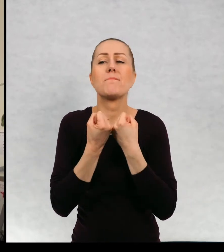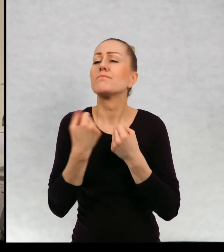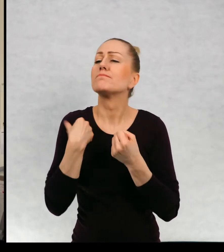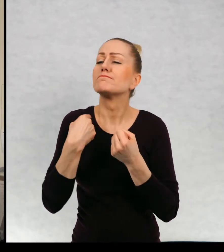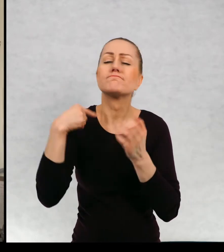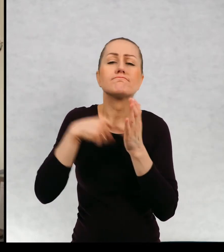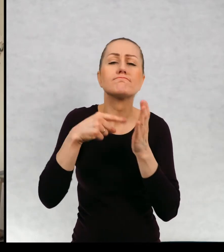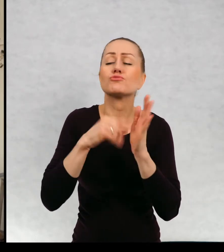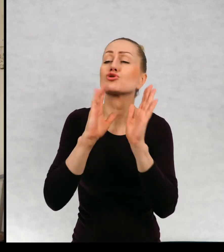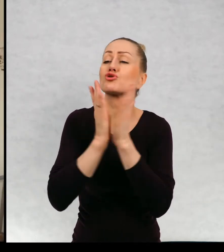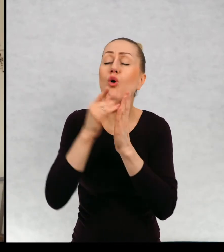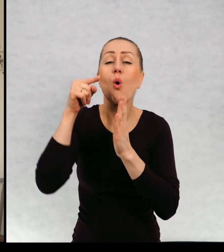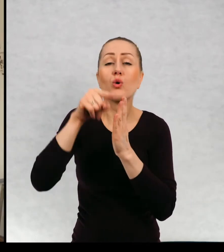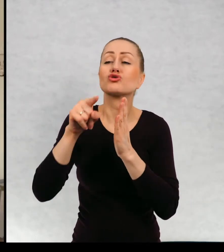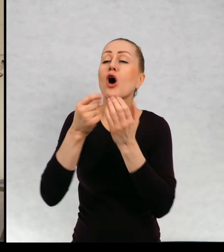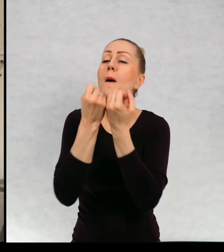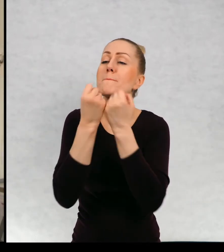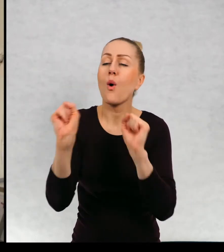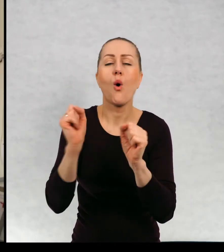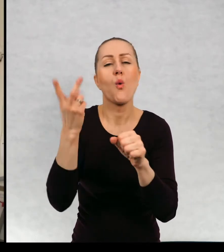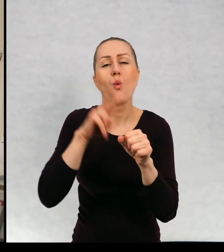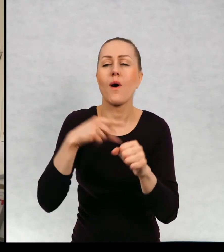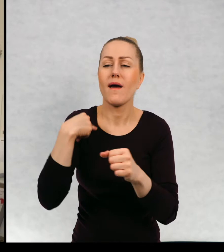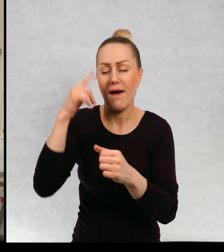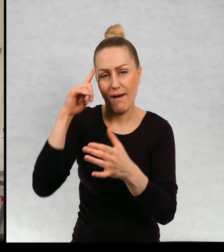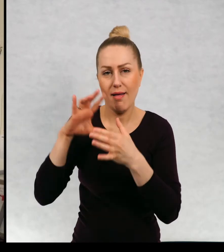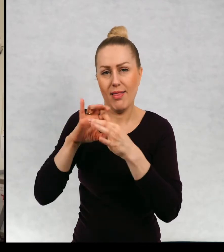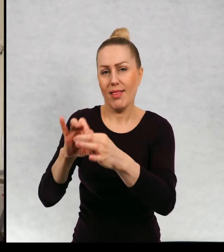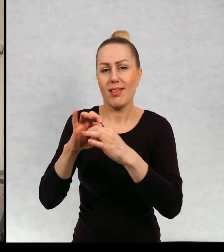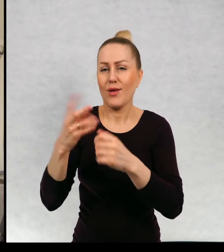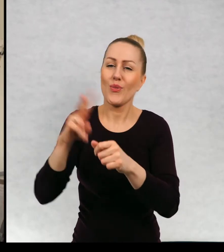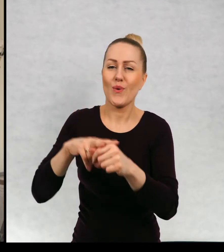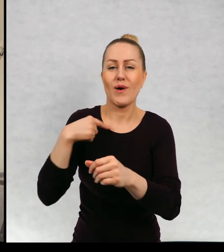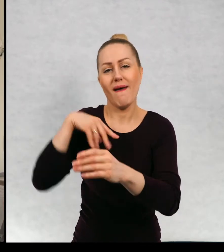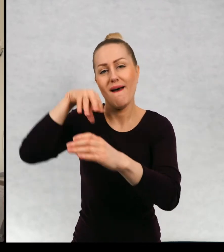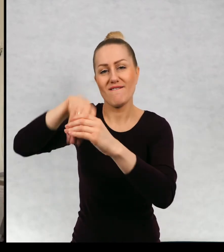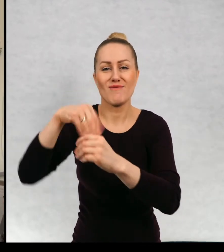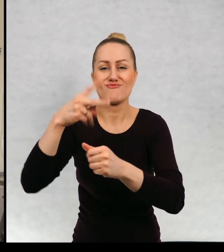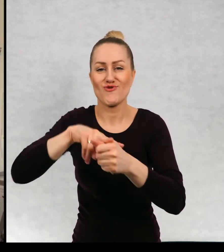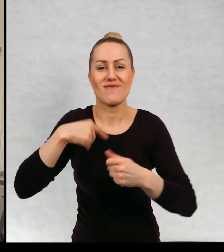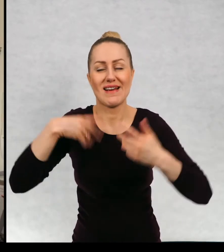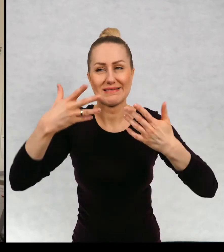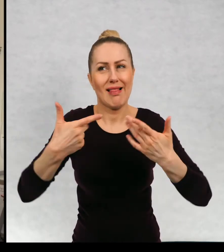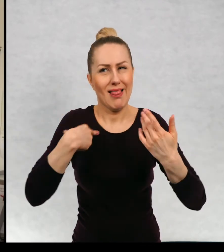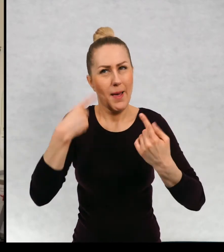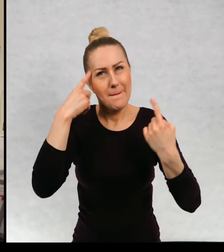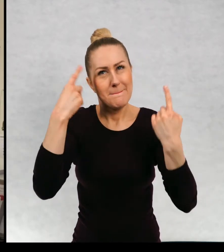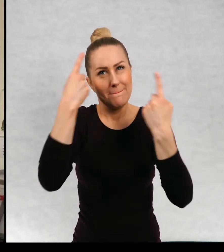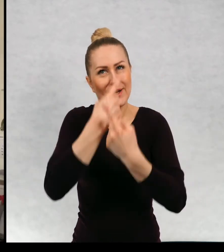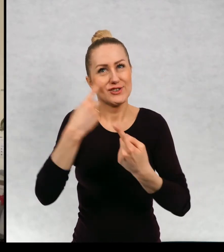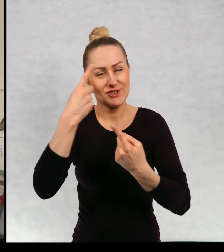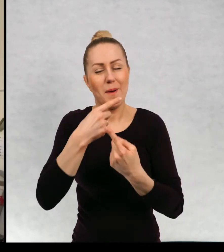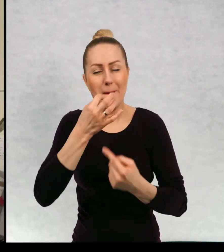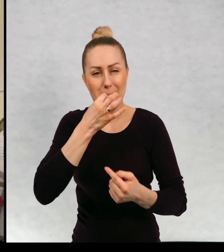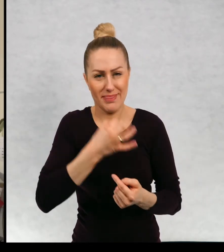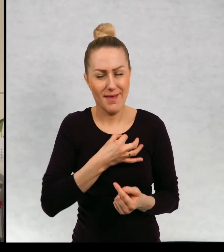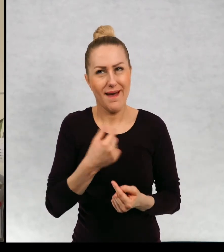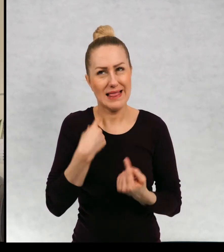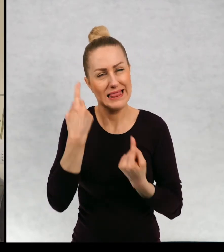swojej książki chciałaby pani być? No zastanawiałam się nad tym pytaniem, dosyć długo. Wydaje mi się, że może